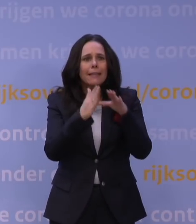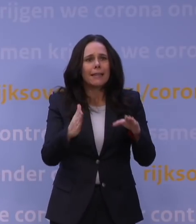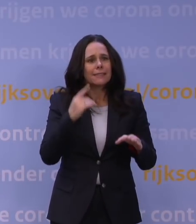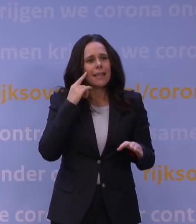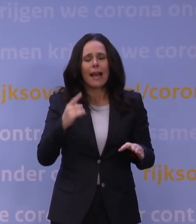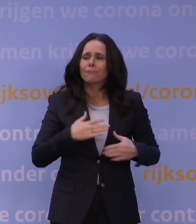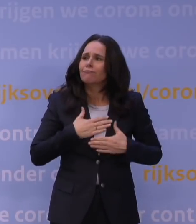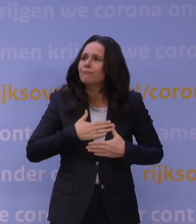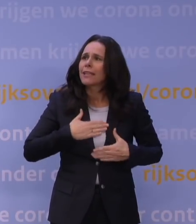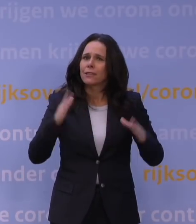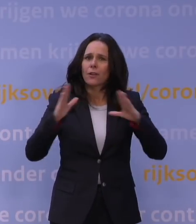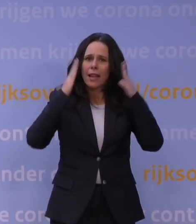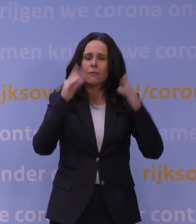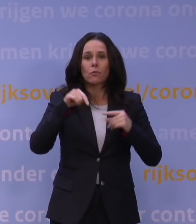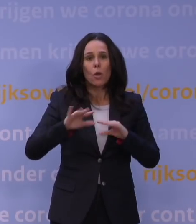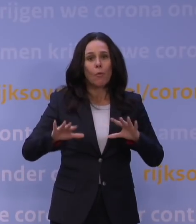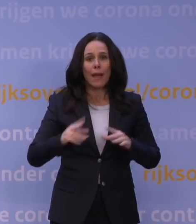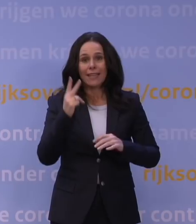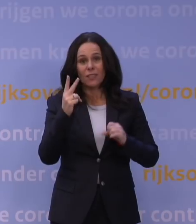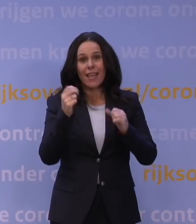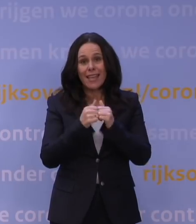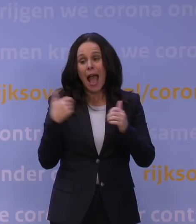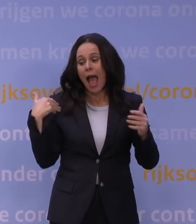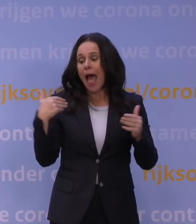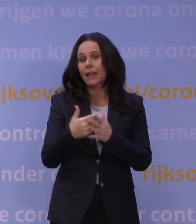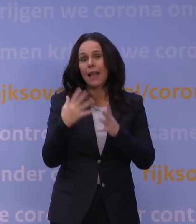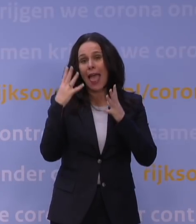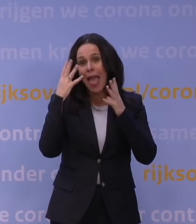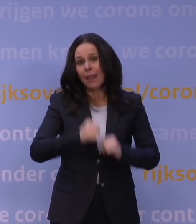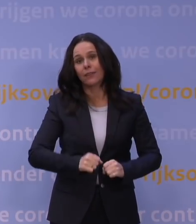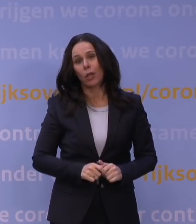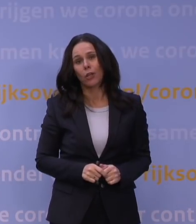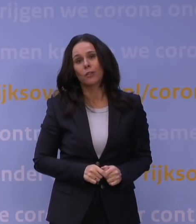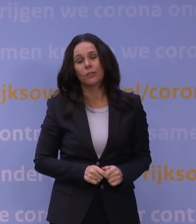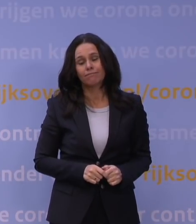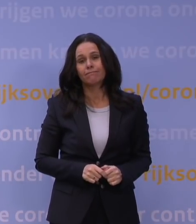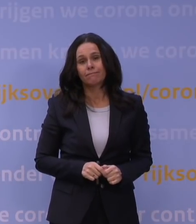dat we nu al bijna twee jaar in deze ellende zitten. Het enige dat je kan zeggen: We zijn niet de enigen.